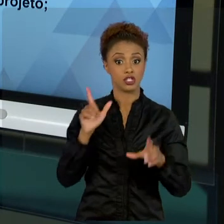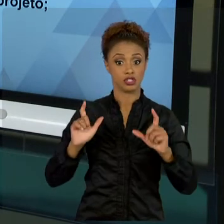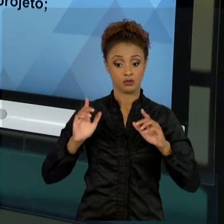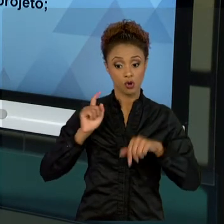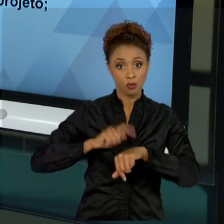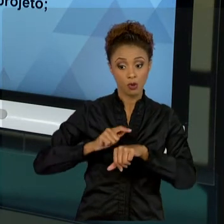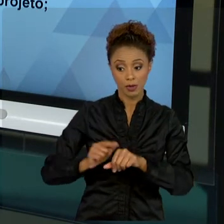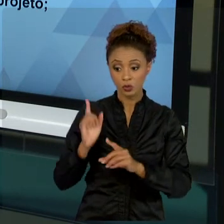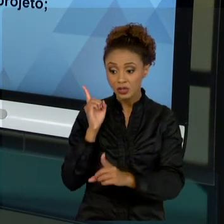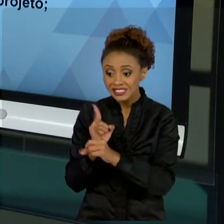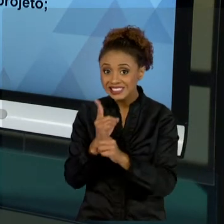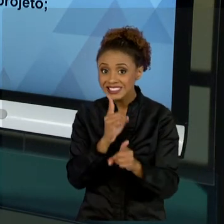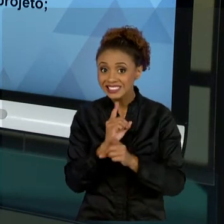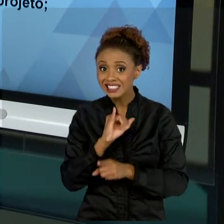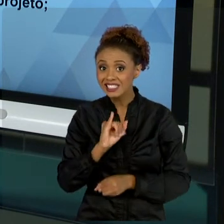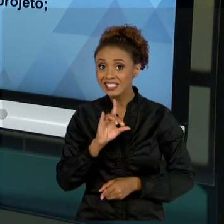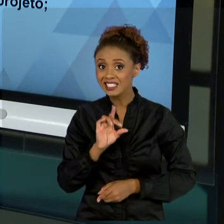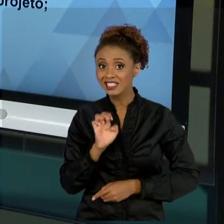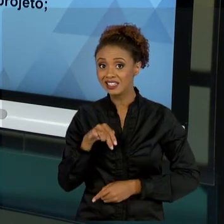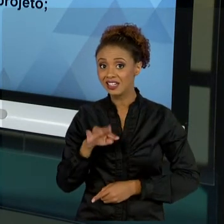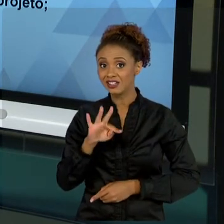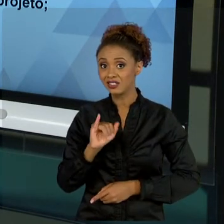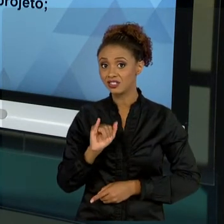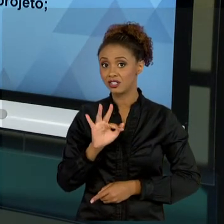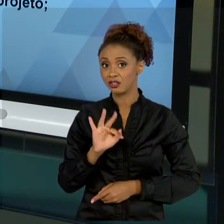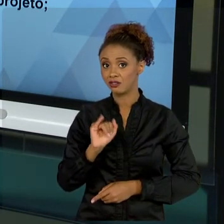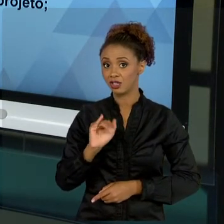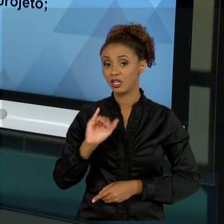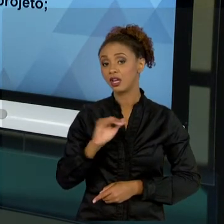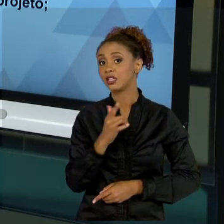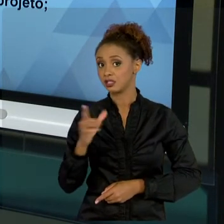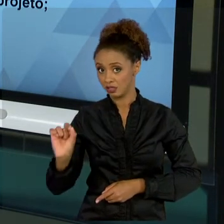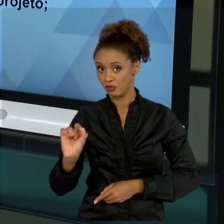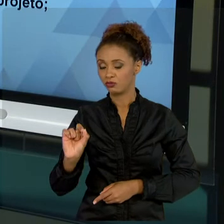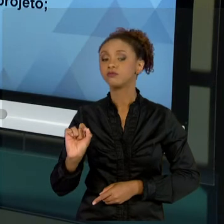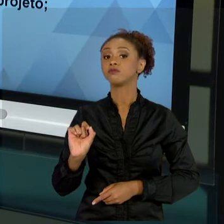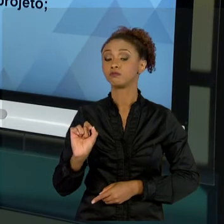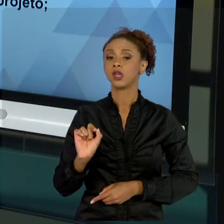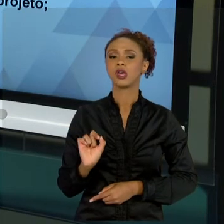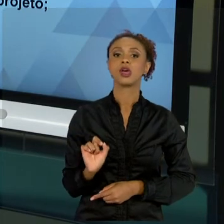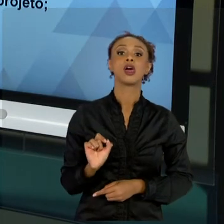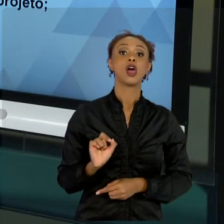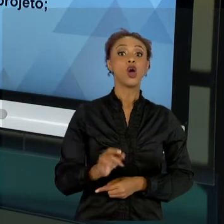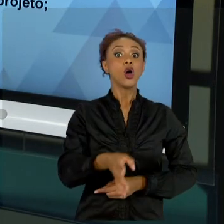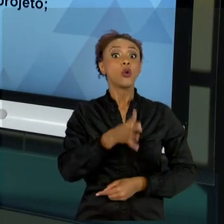DO QUE CONHECER O RESULTADO DO PROJETO, É